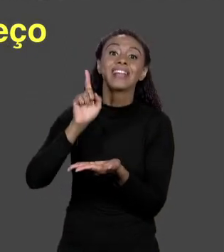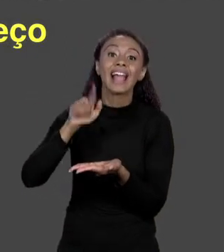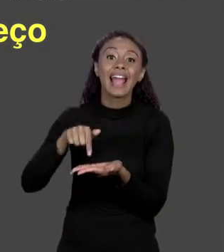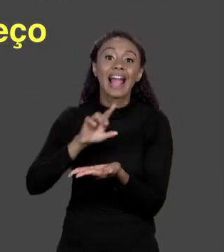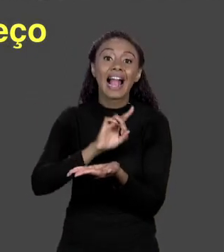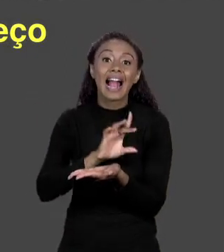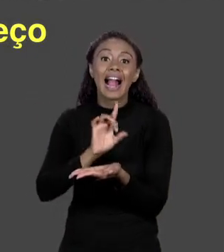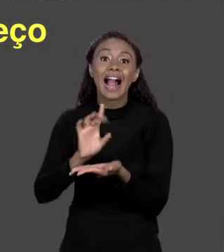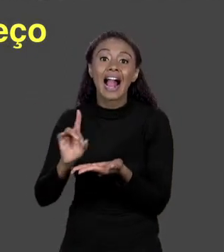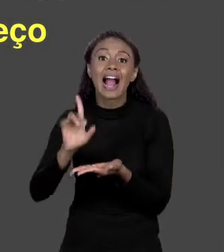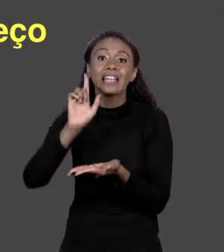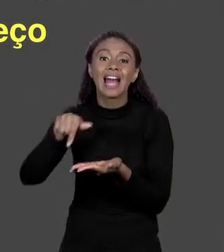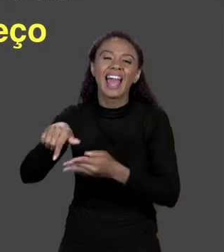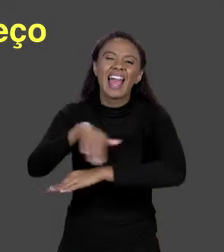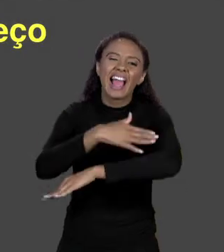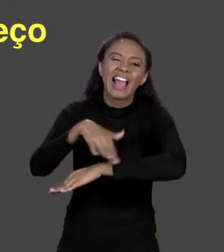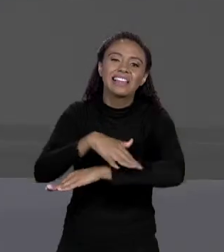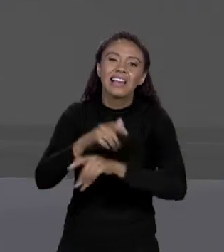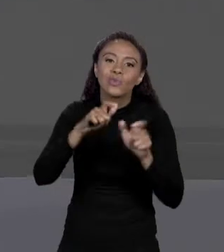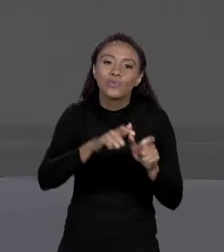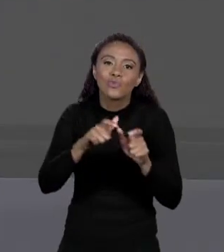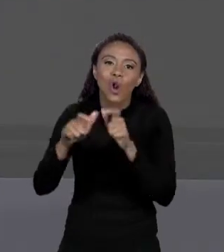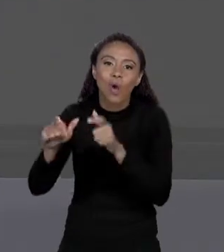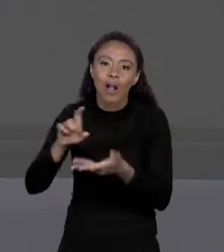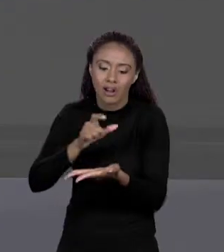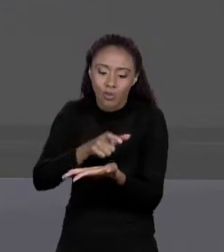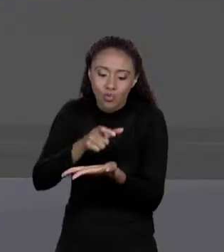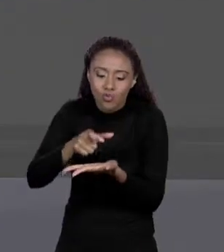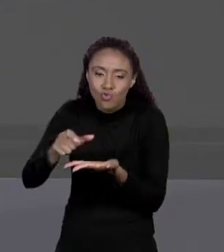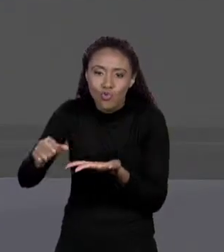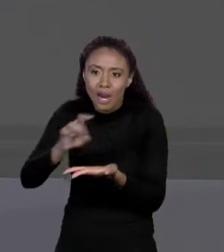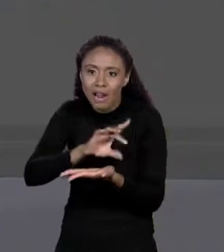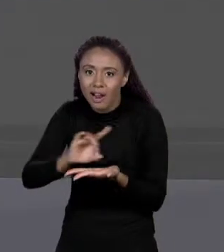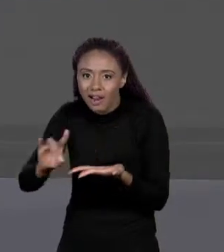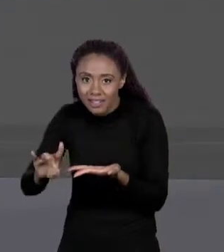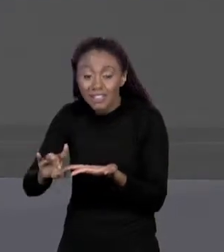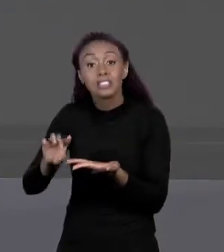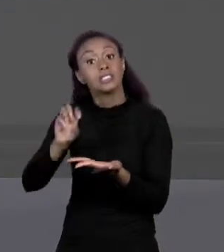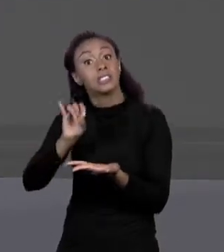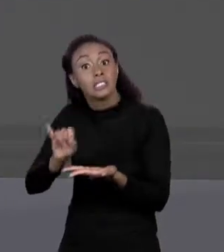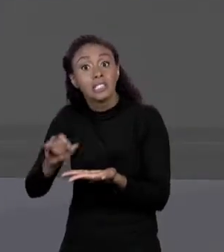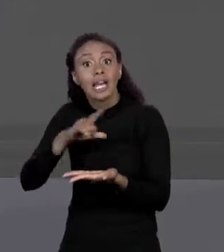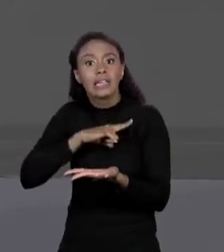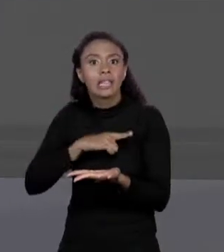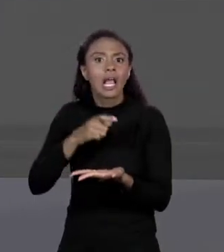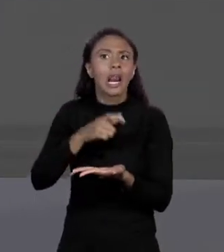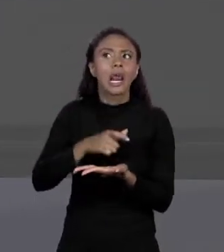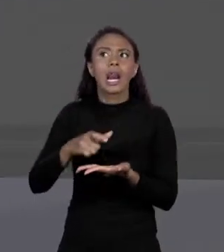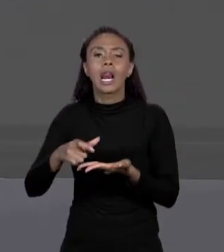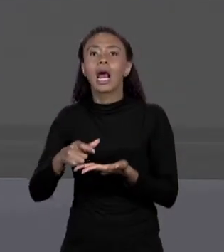NA MEMÓRIA, É ESSE O ENDEREÇO QUE NÓS TEMOS NA VARIÁVEL. QUANDO NÓS TEMOS UMA VARIÁVEL QUE ESTÁ NO ENDEREÇO TAL, SIGNIFICA QUE AQUELA É A